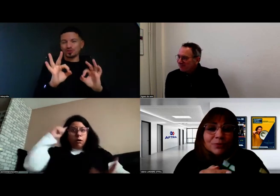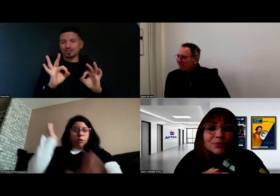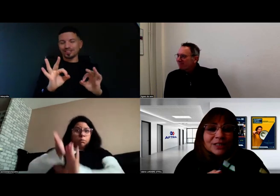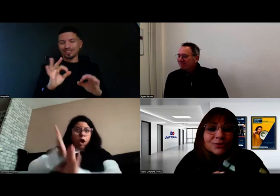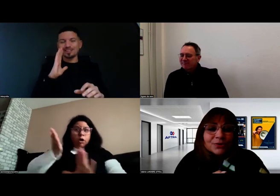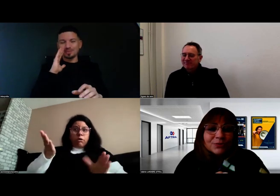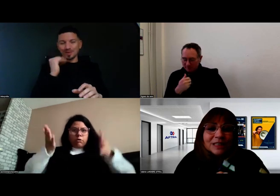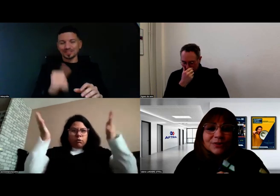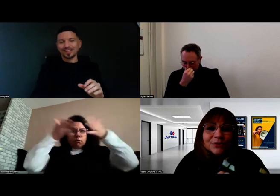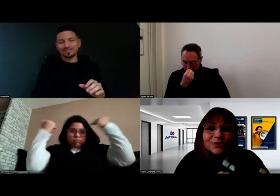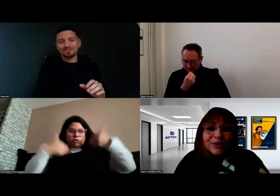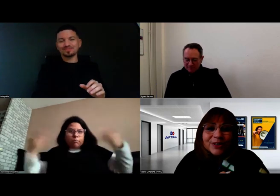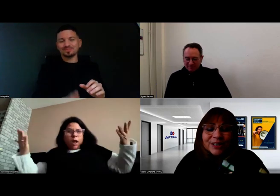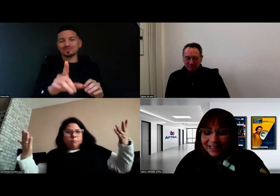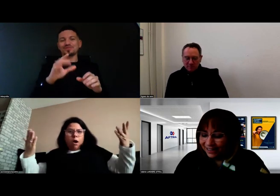Pour rebondir sur ce que vous dites Aurore,